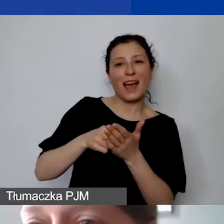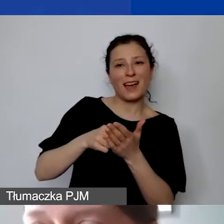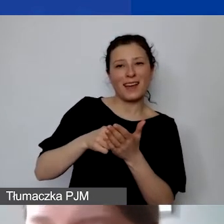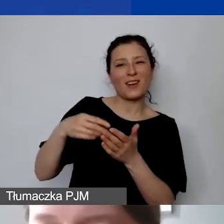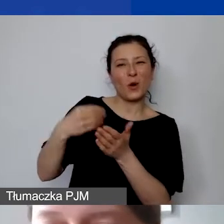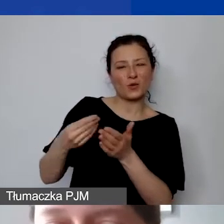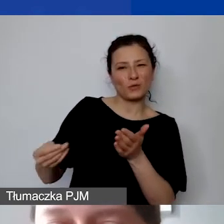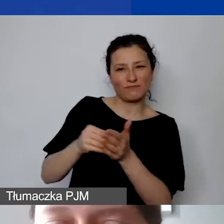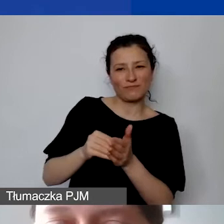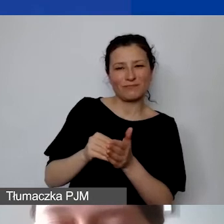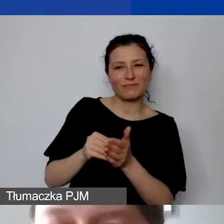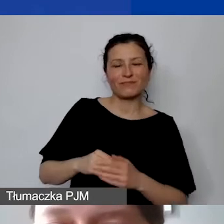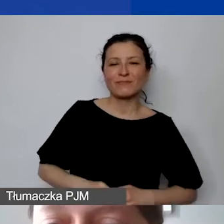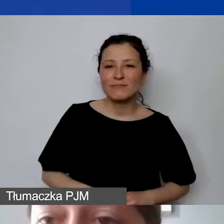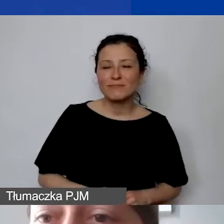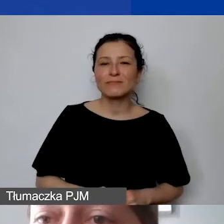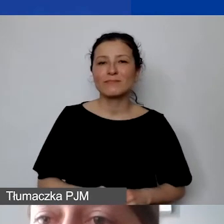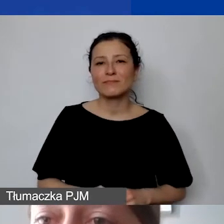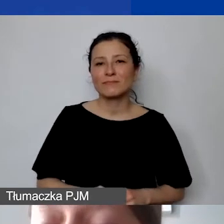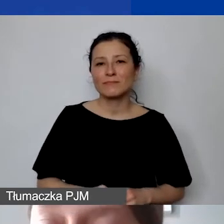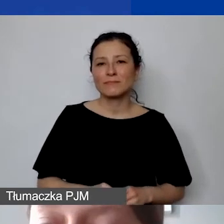uwzględnienie go w umowie grantowej pod warunkiem,